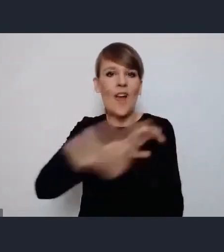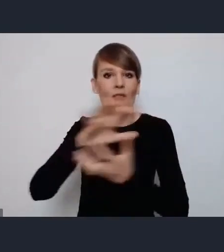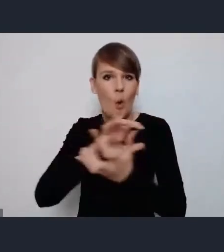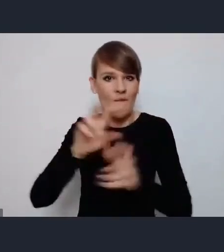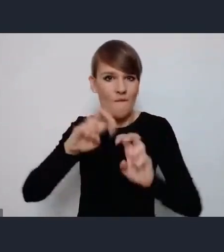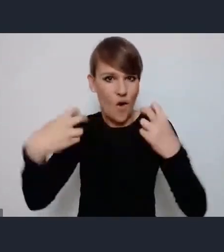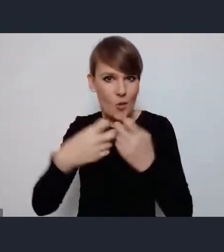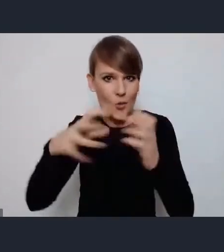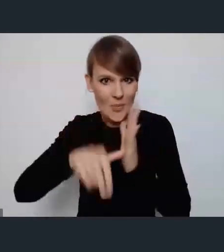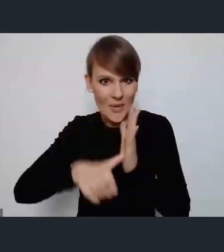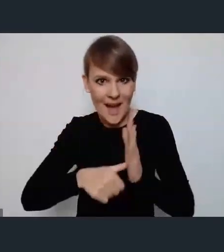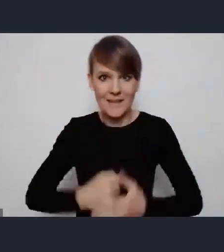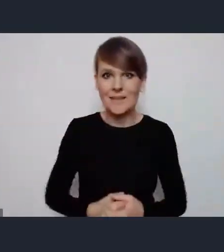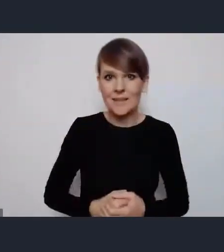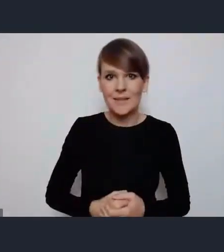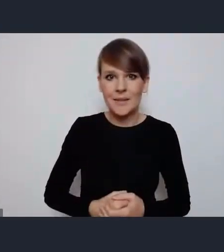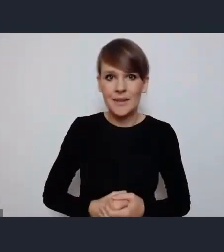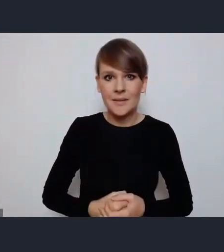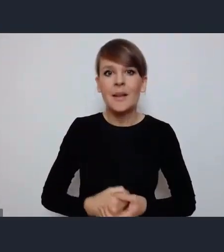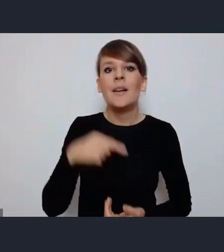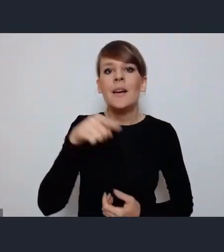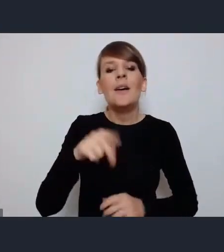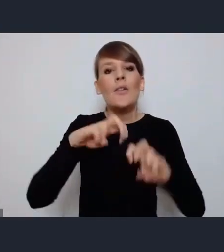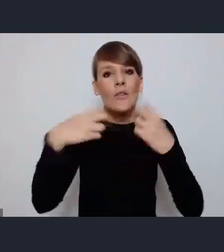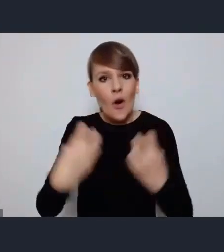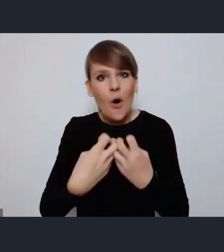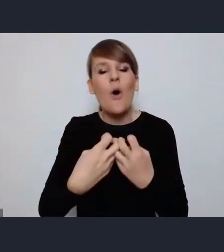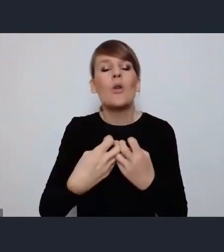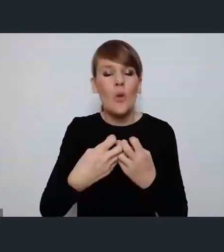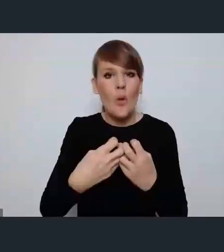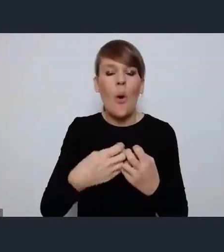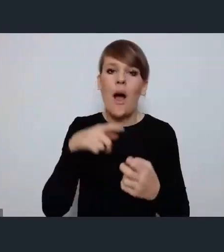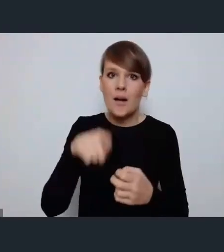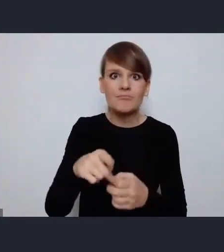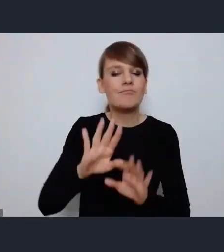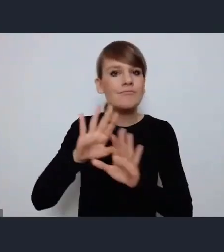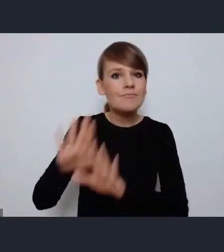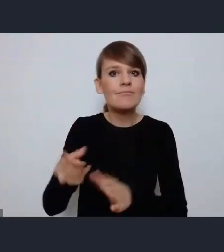Wyprzedzenie forum rozmową o problemach miejskich ale także wykorzystanie